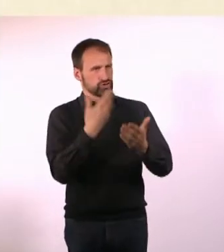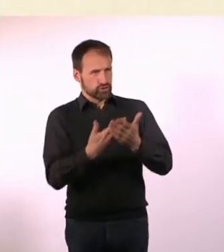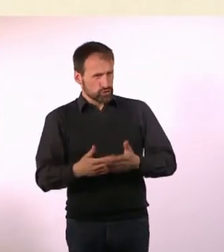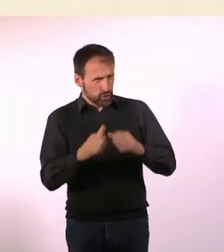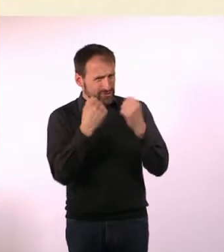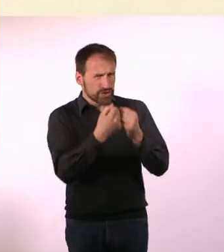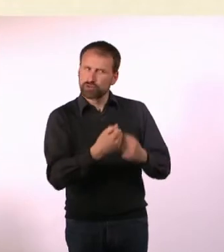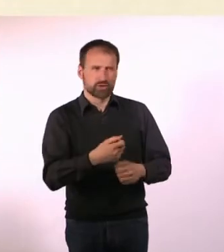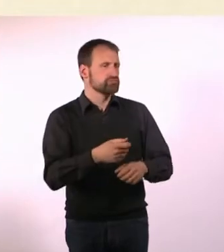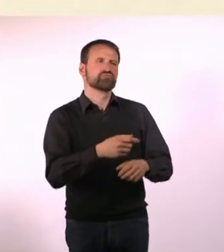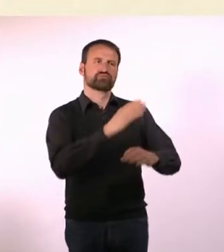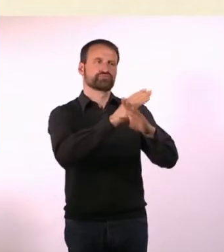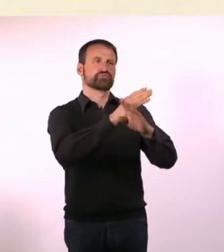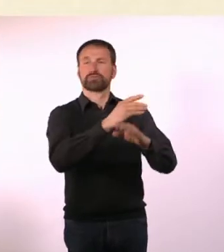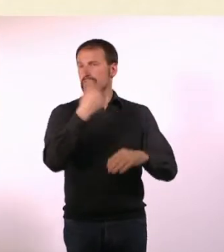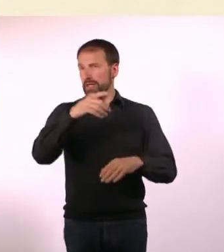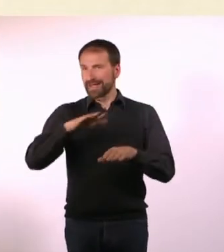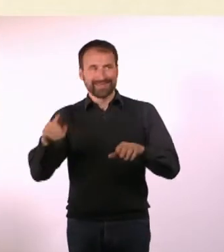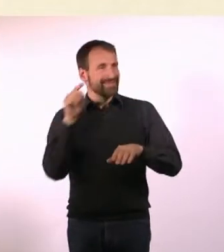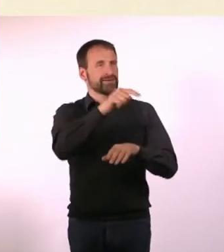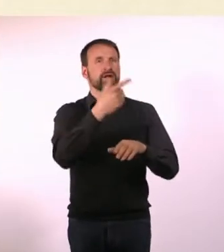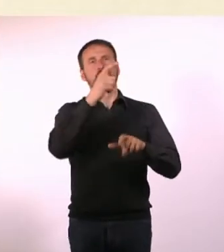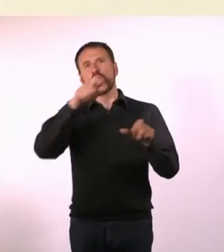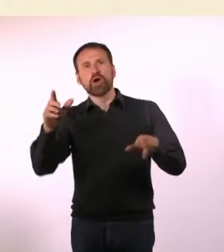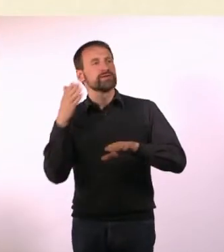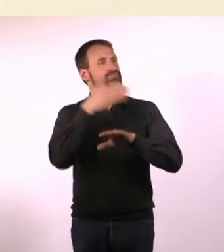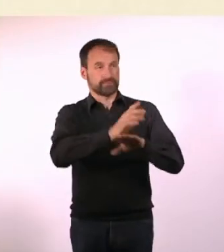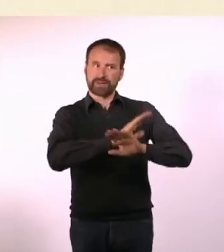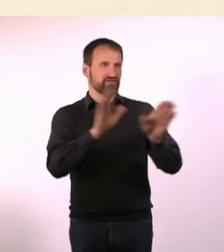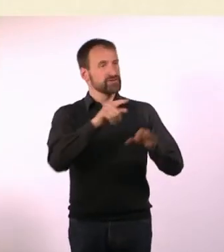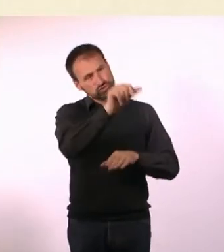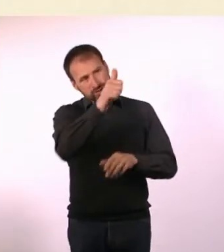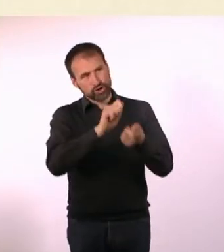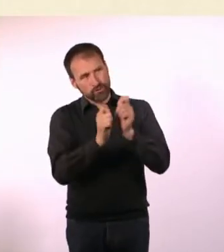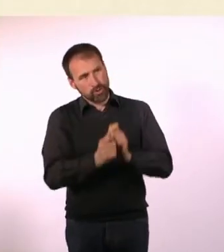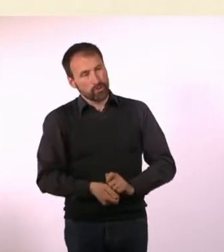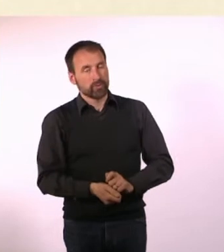Dann mussten die ihre Sachen ändern. Ich dachte mir: Wie geil ist das denn? Da ist wirklich etwas passiert!